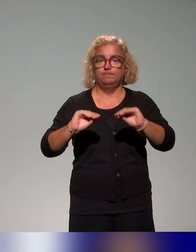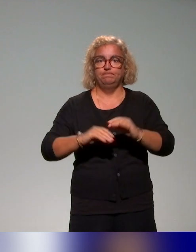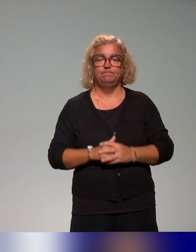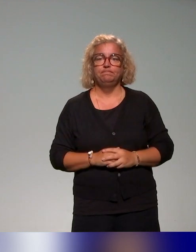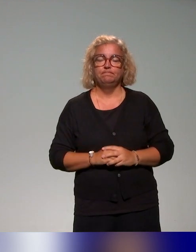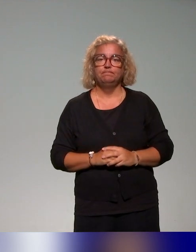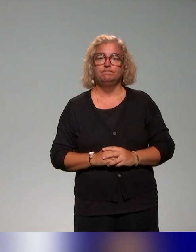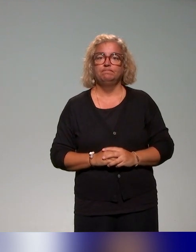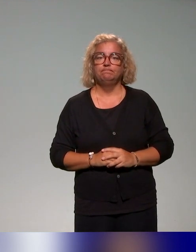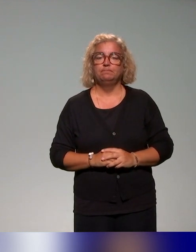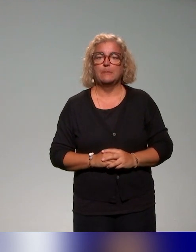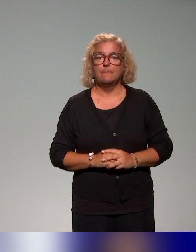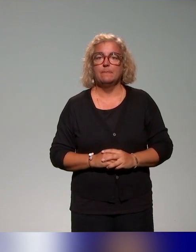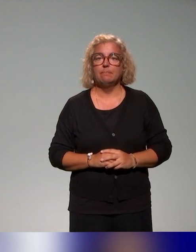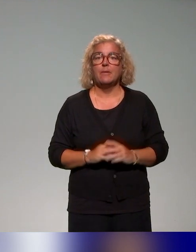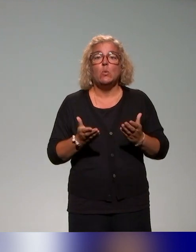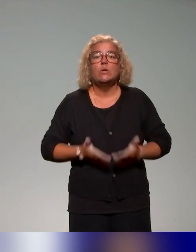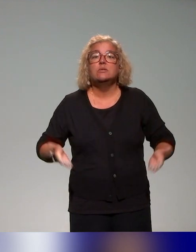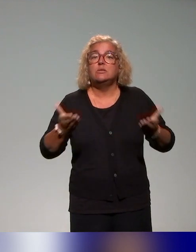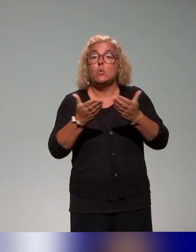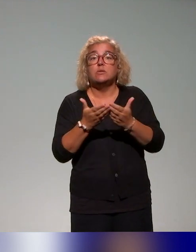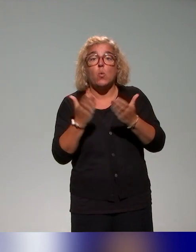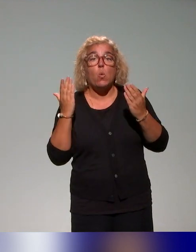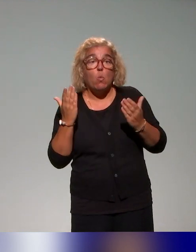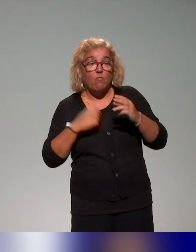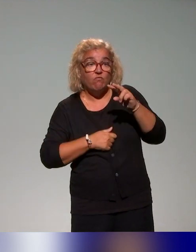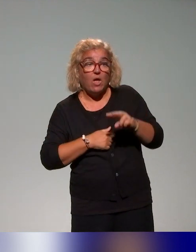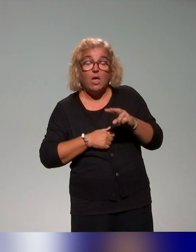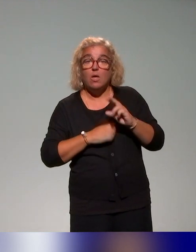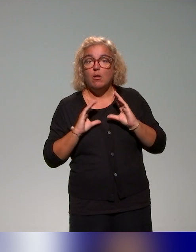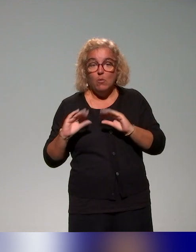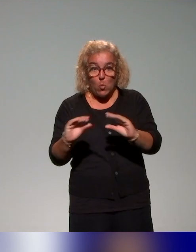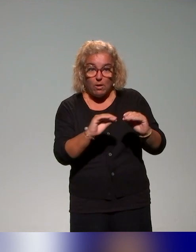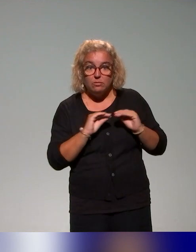Au-delà de cet état des lieux, on a réfléchi de manière stratégique